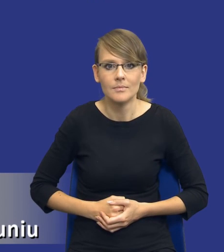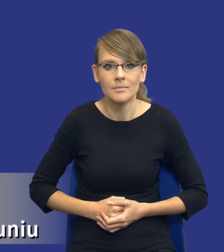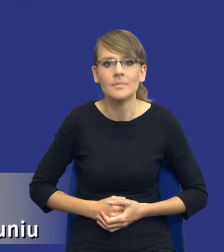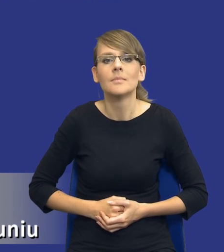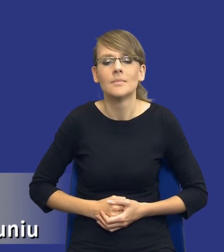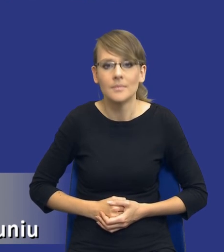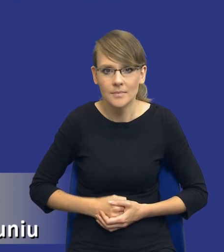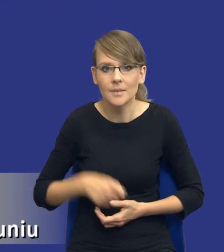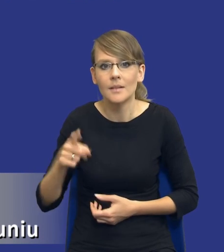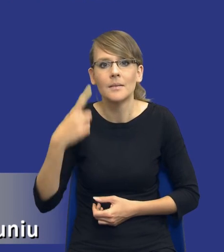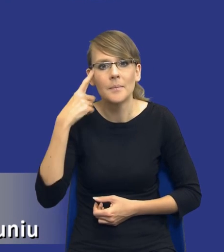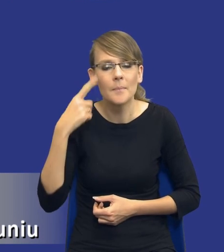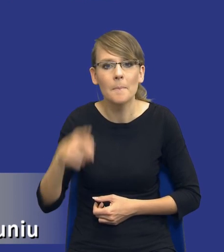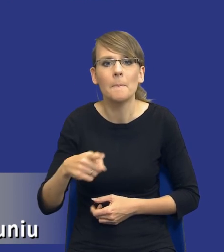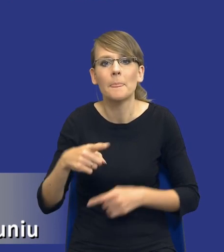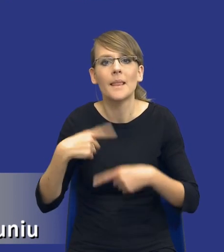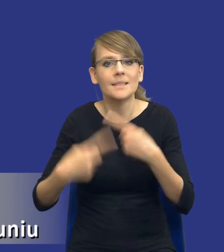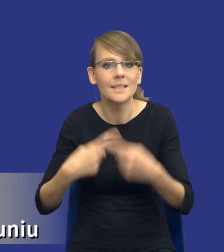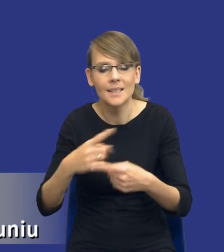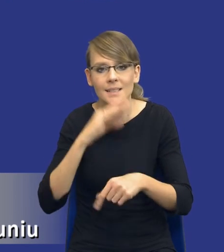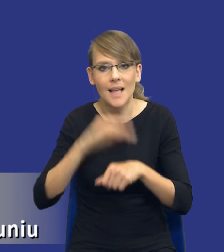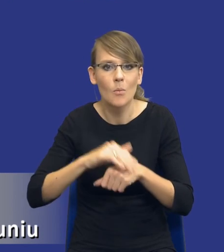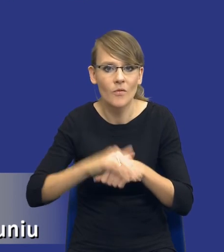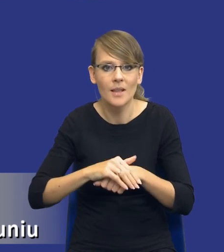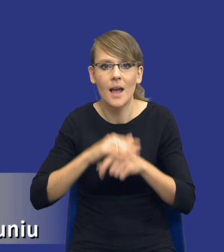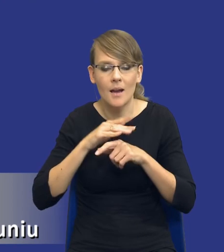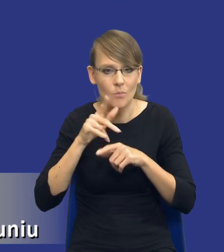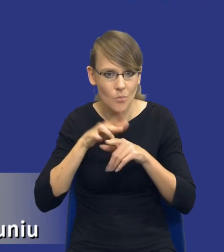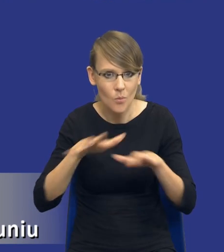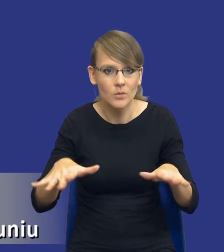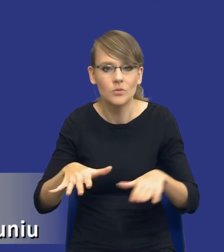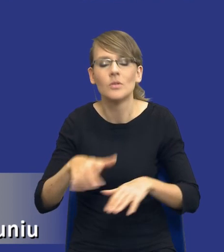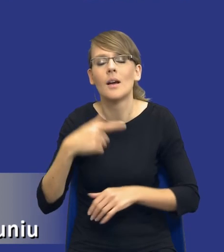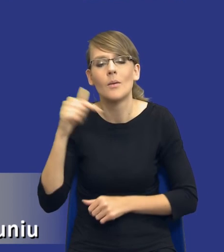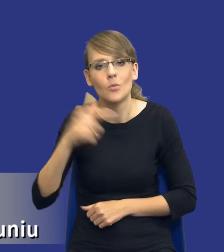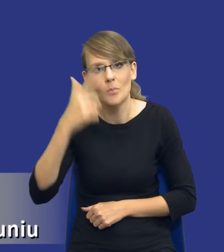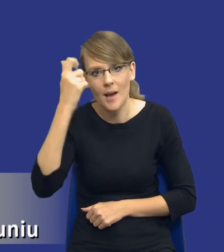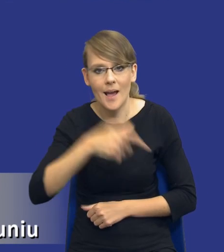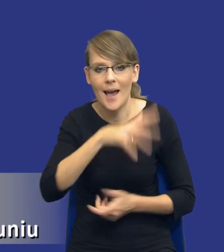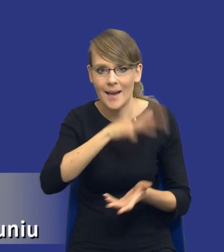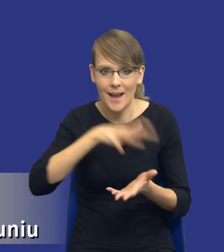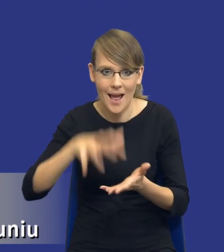tego cyklu zarządzania zamówieniami publicznymi, musimy pamiętać, że ten raport przygotowywany, te lekcje